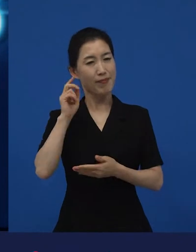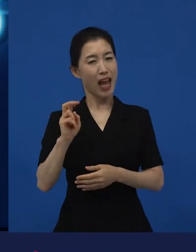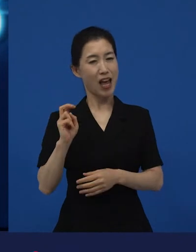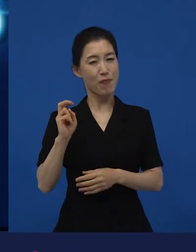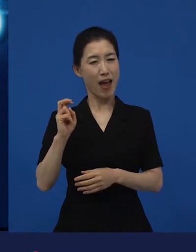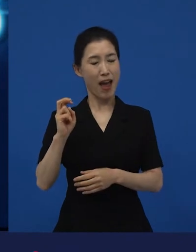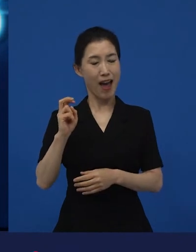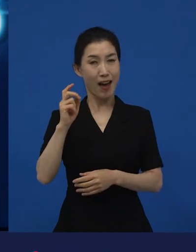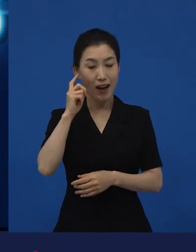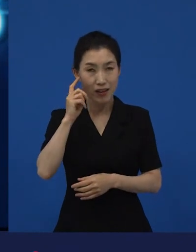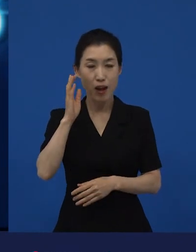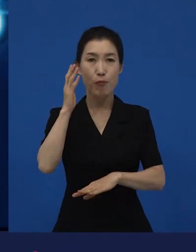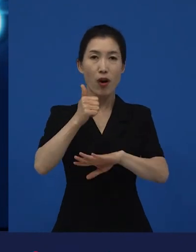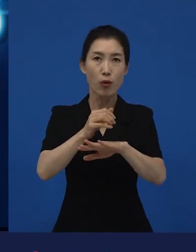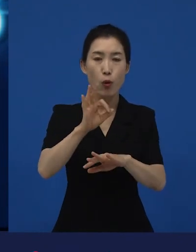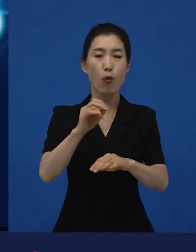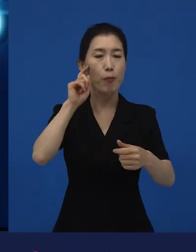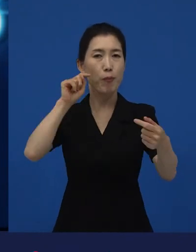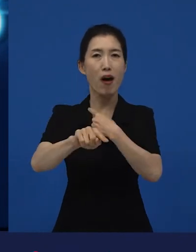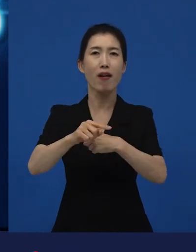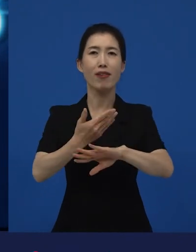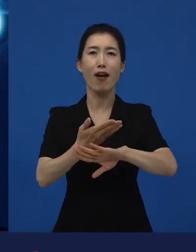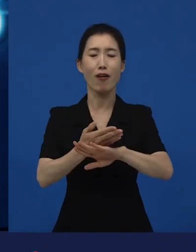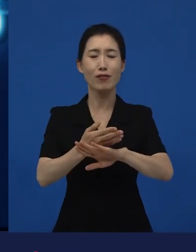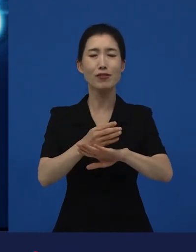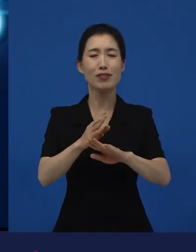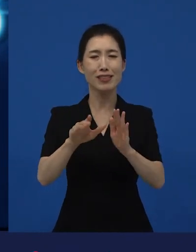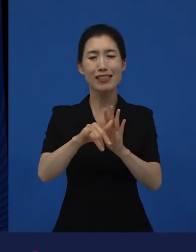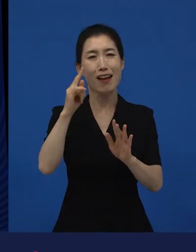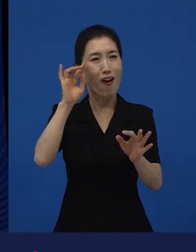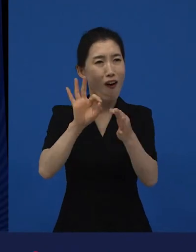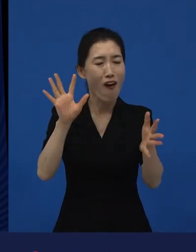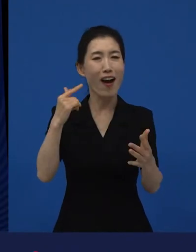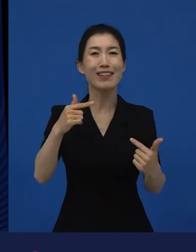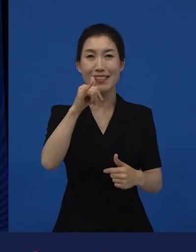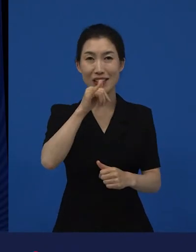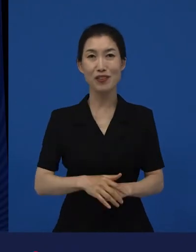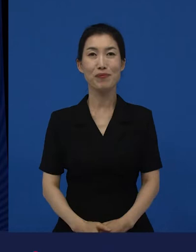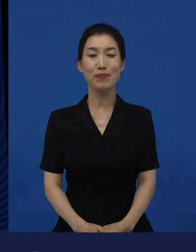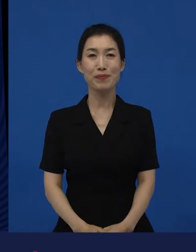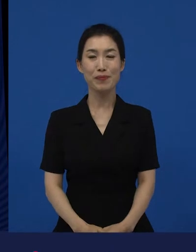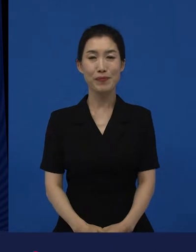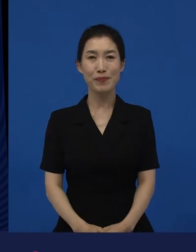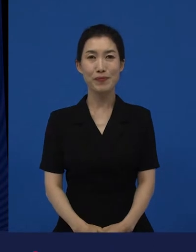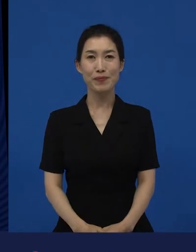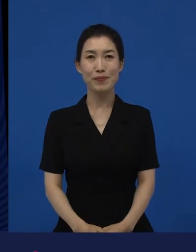좀 다른 지점들을 언제나 전달한 것 같긴 합니다. 그래서 나는 이렇게 생각합니다.